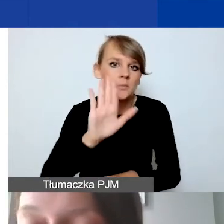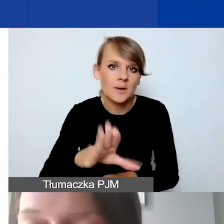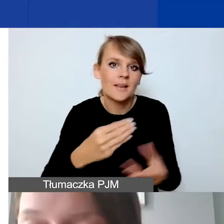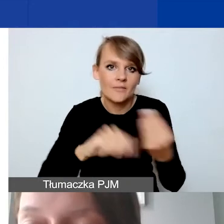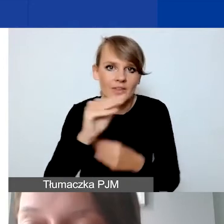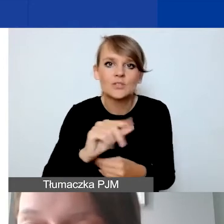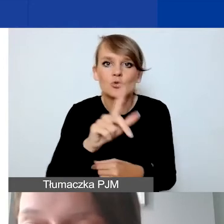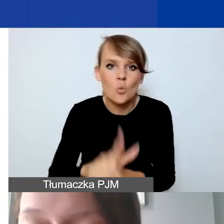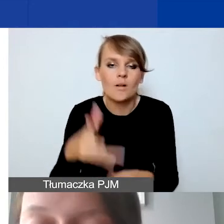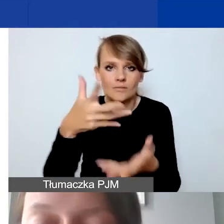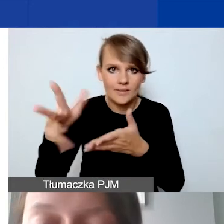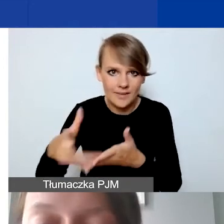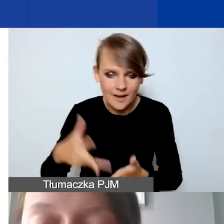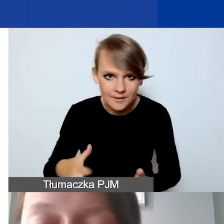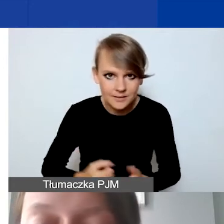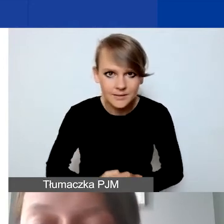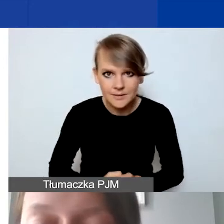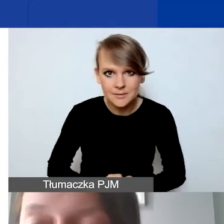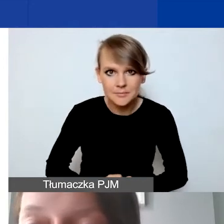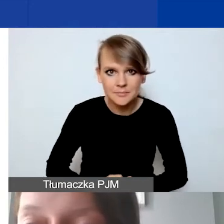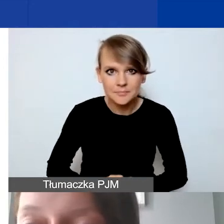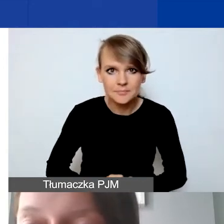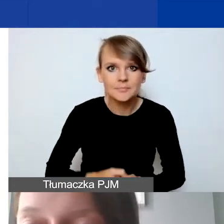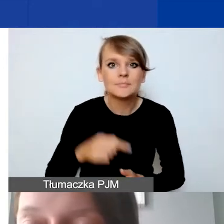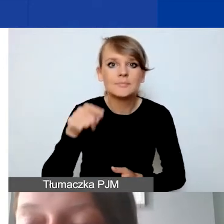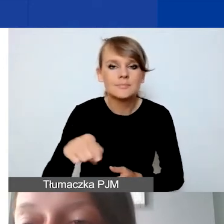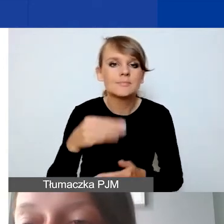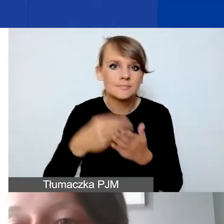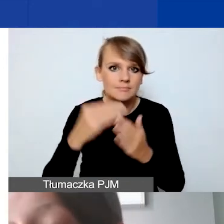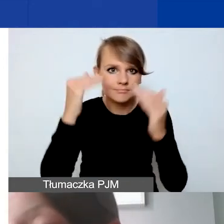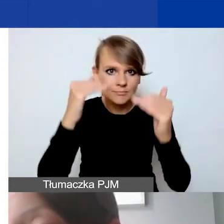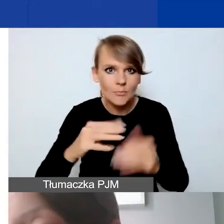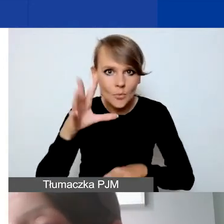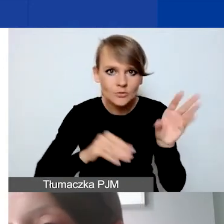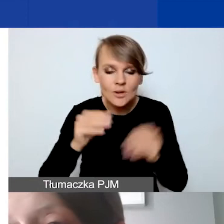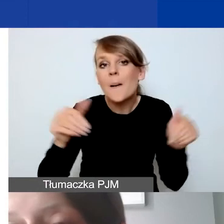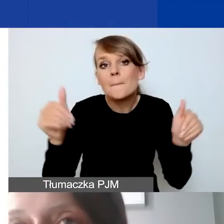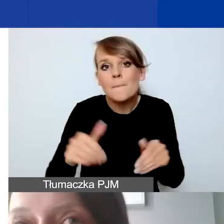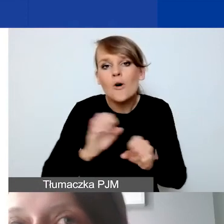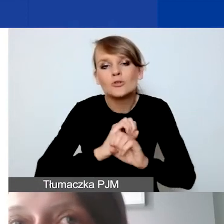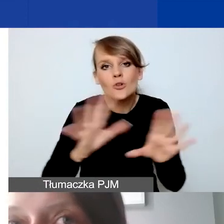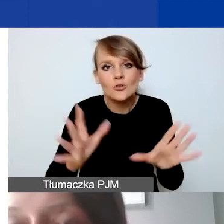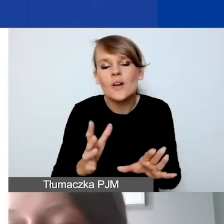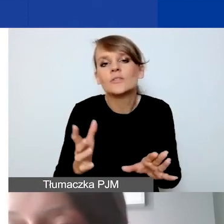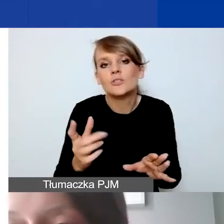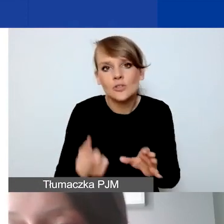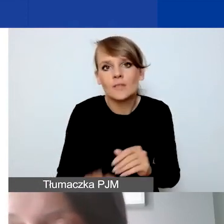w poszczególnych pozycjach budżetowych. Może się oczywiście zdarzyć tak, że ten kurs będzie niższy.